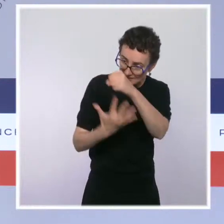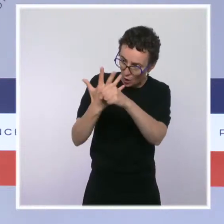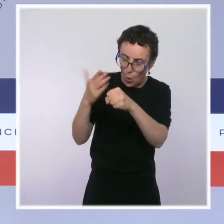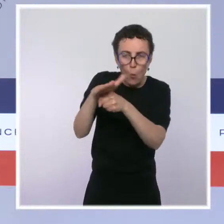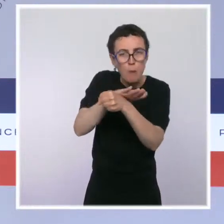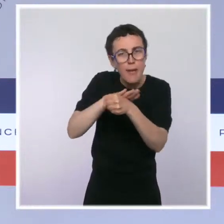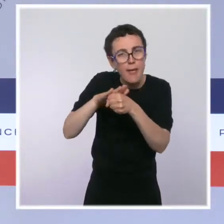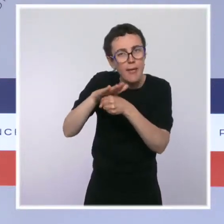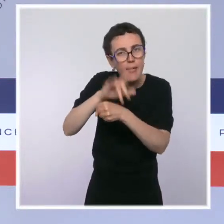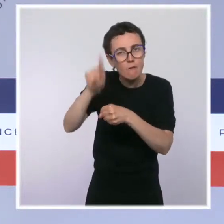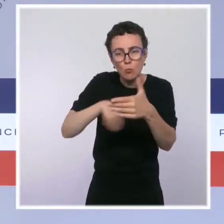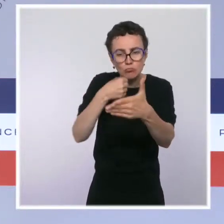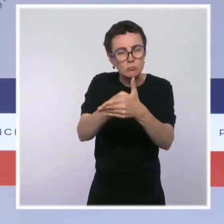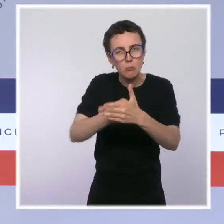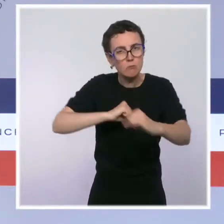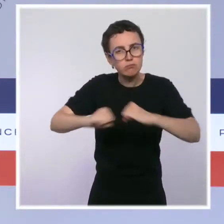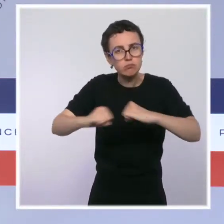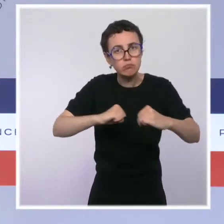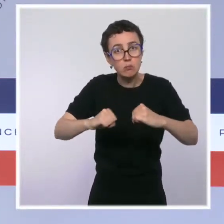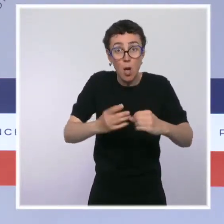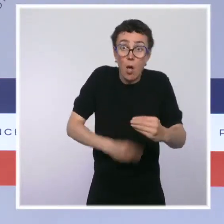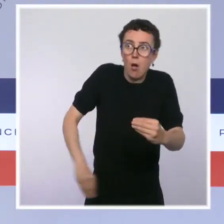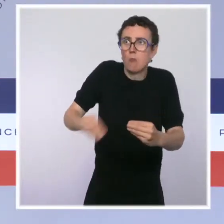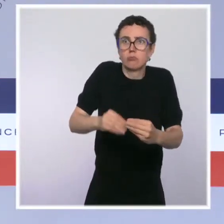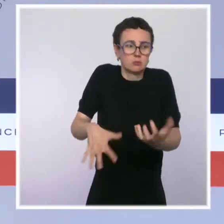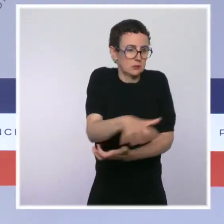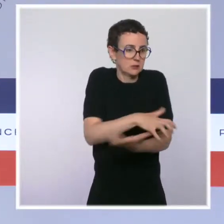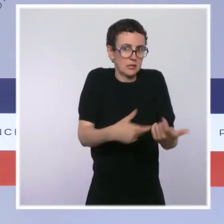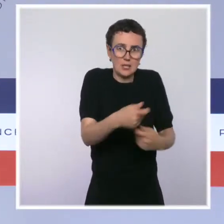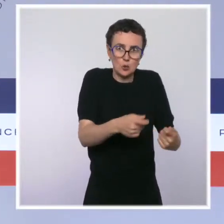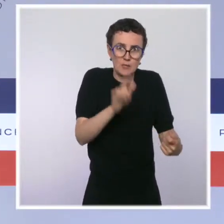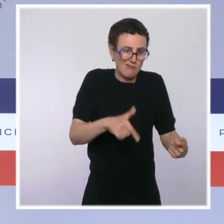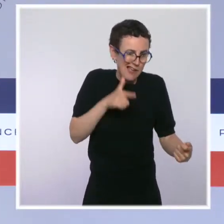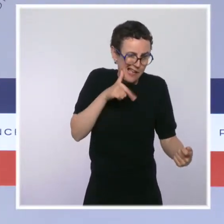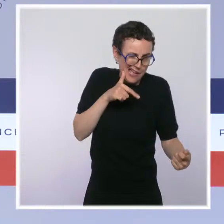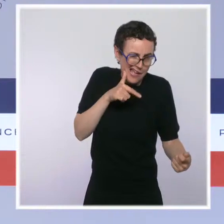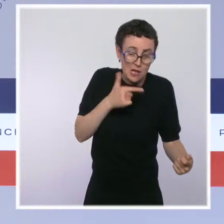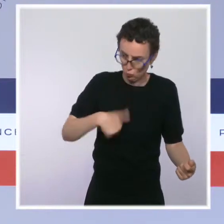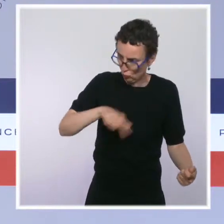de crise économique, ça se justifie encore plus d'agir jusqu'au bout et d'être au rendez-vous de nos responsabilités.